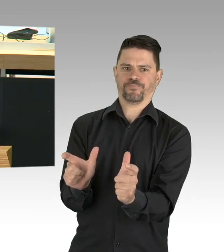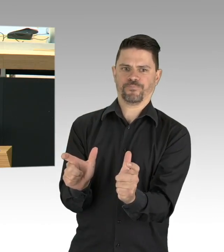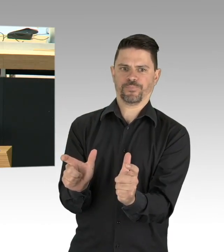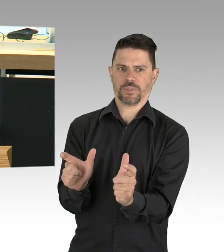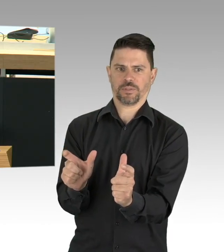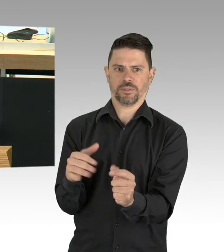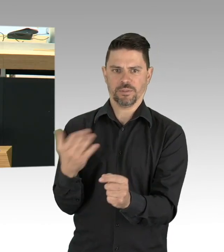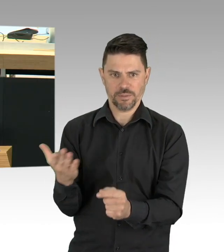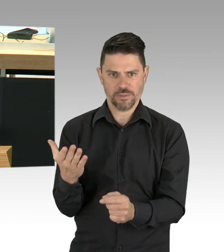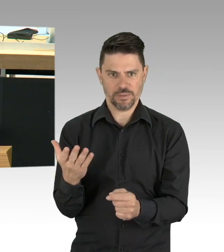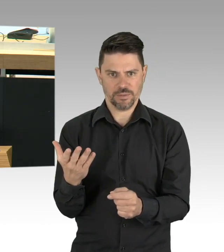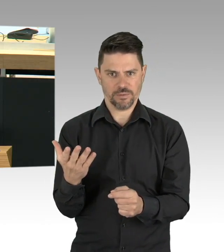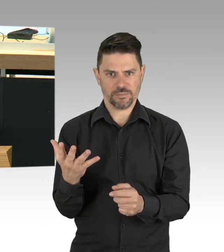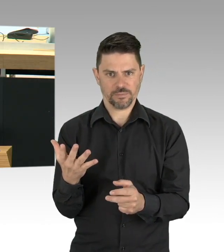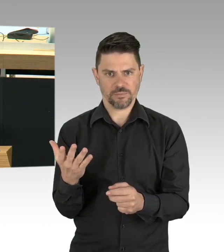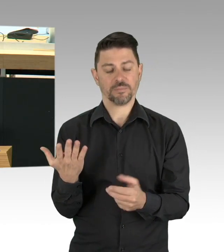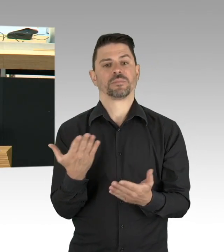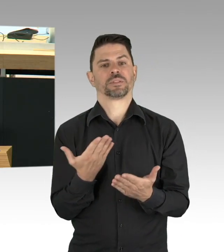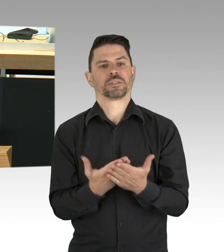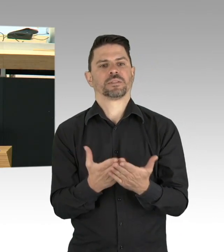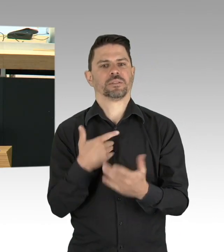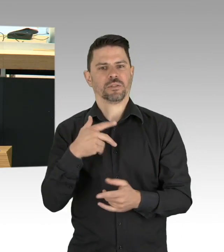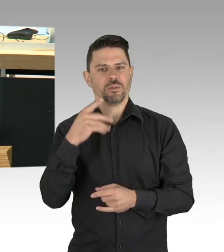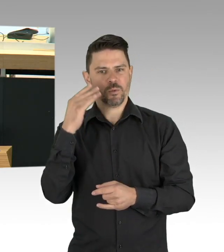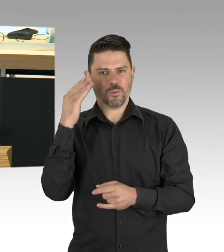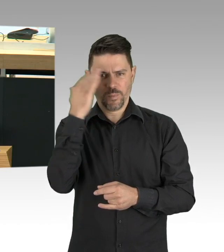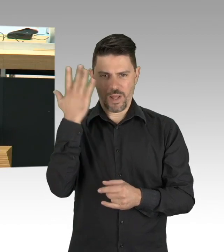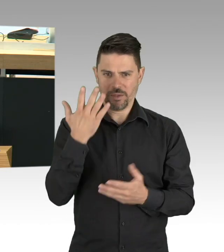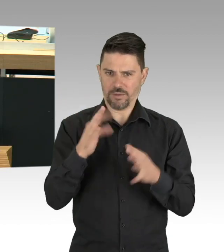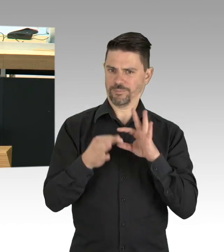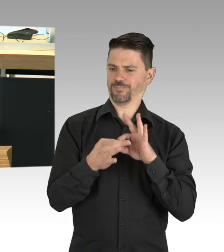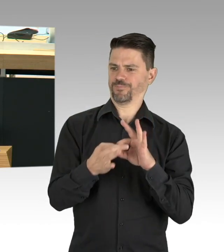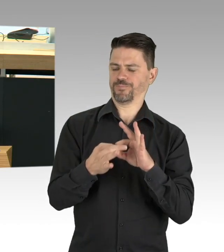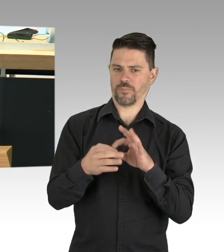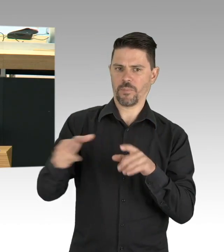oder eine notwendige Operation besser zu ermöglichen als jetzt, auch das gehört zu Gesundheitsschutz